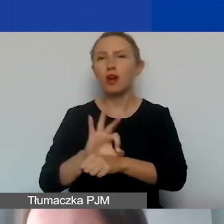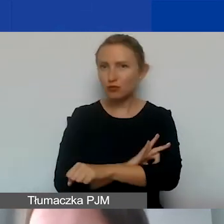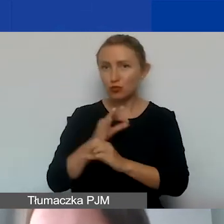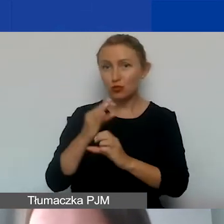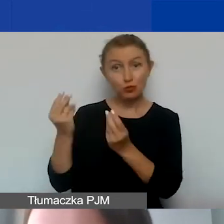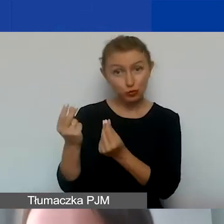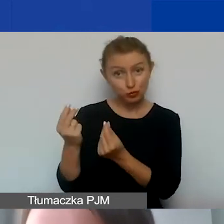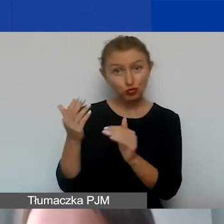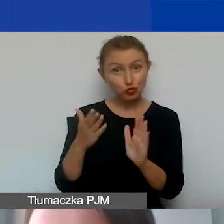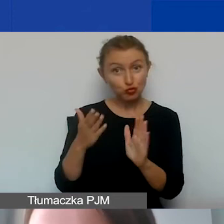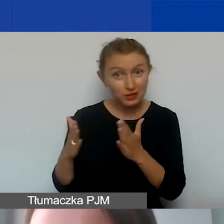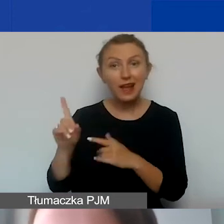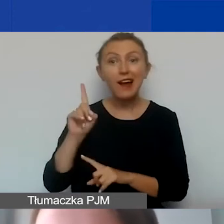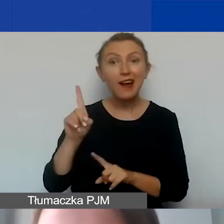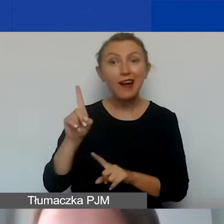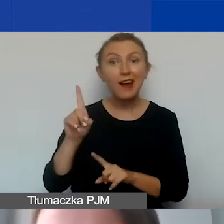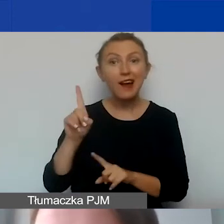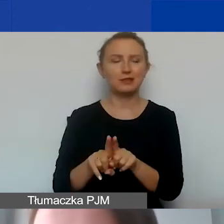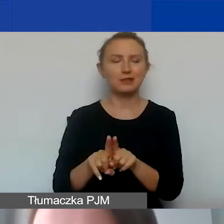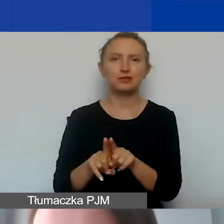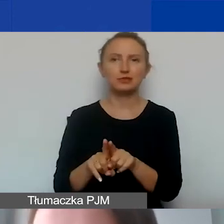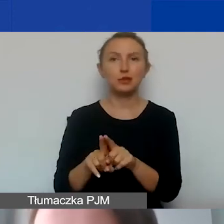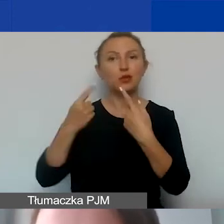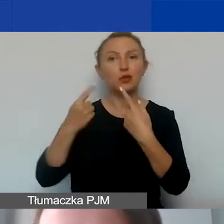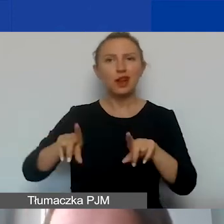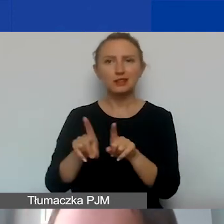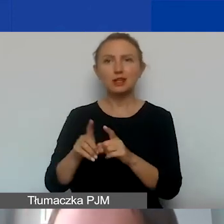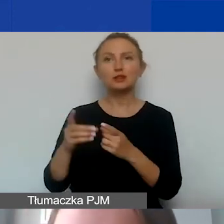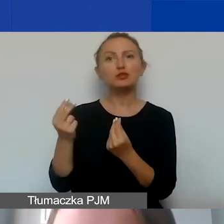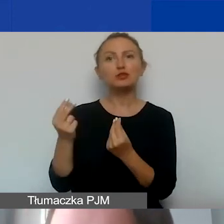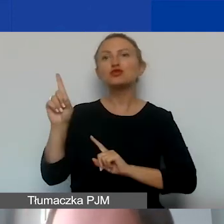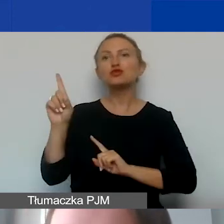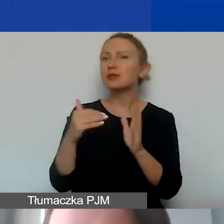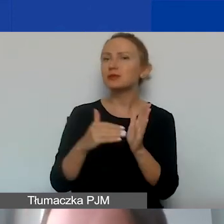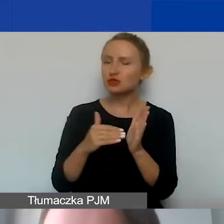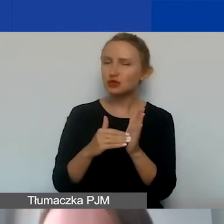ale wiążą się już z samą realizacją projektu.